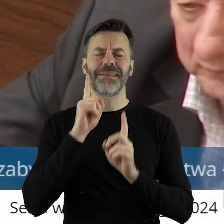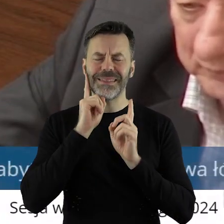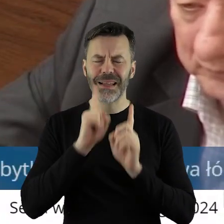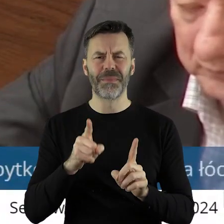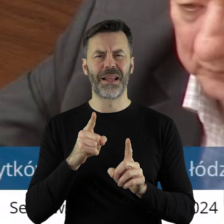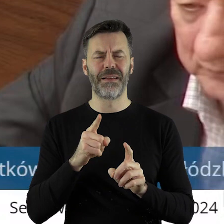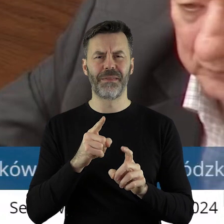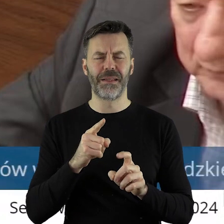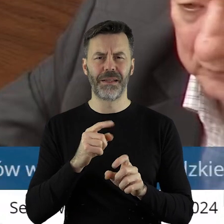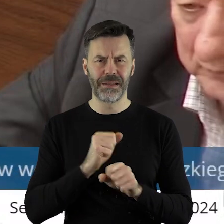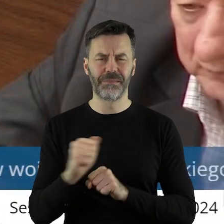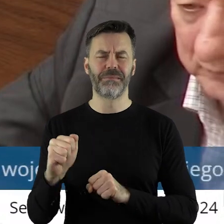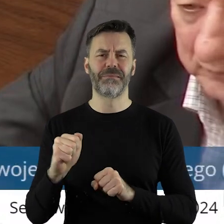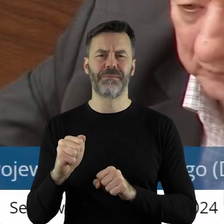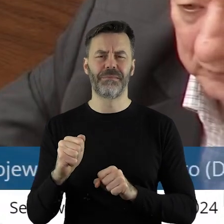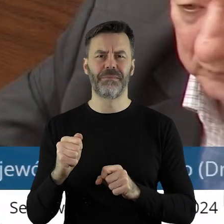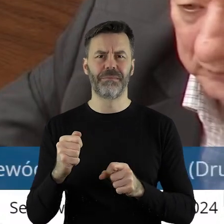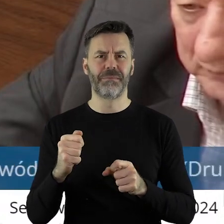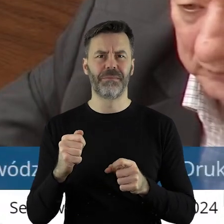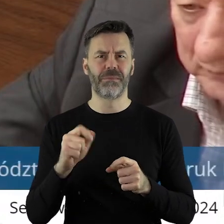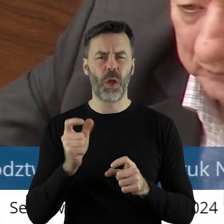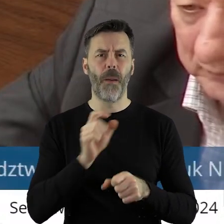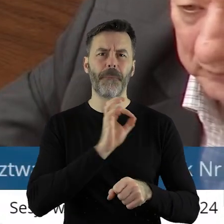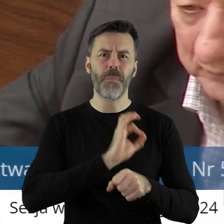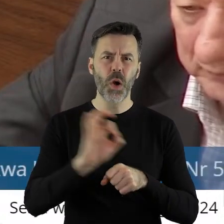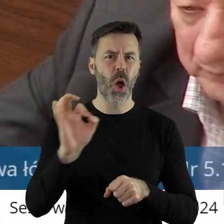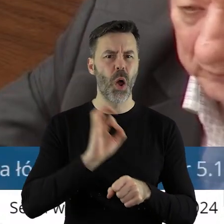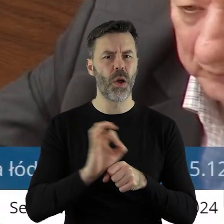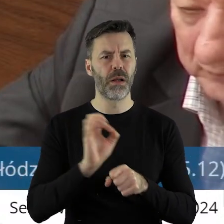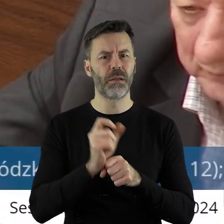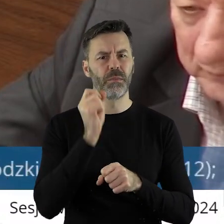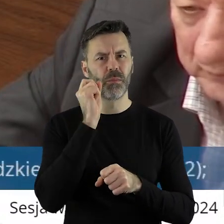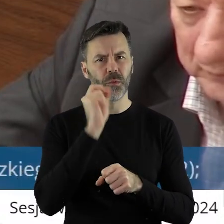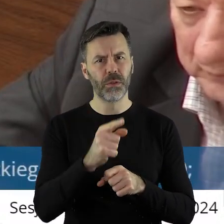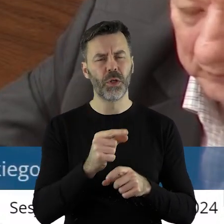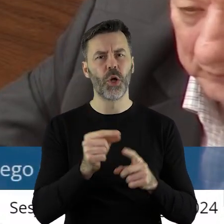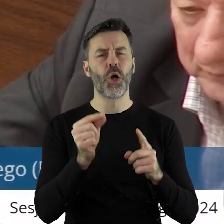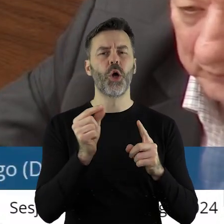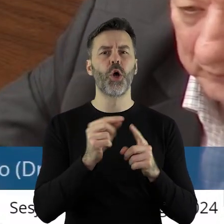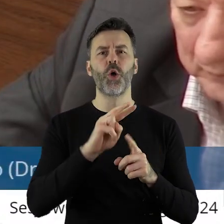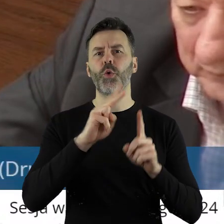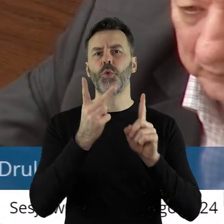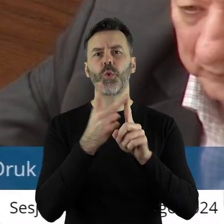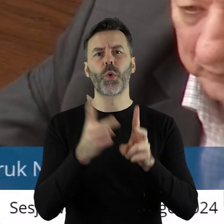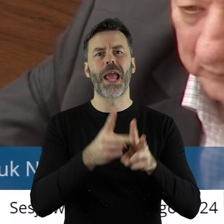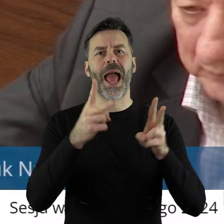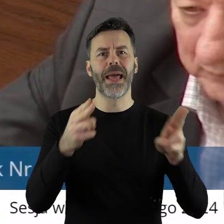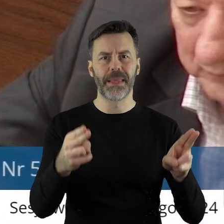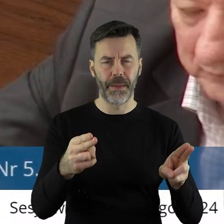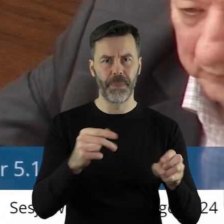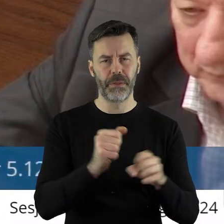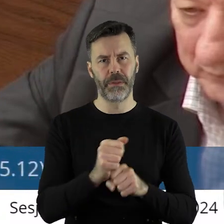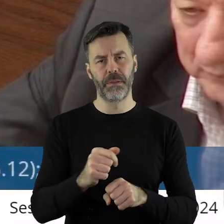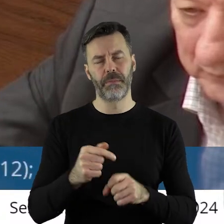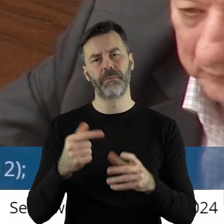naprawdę brać pod uwagę te projekty, w których jest zaznaczony drugi etap i prace ratunkowe.